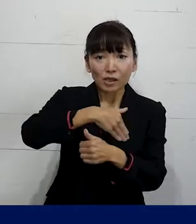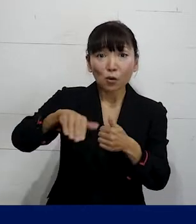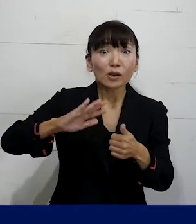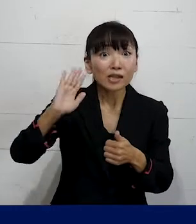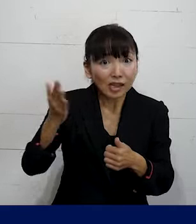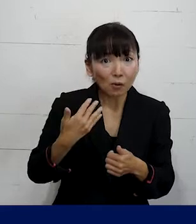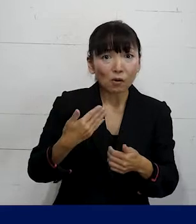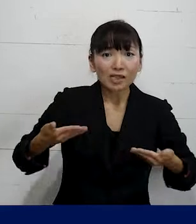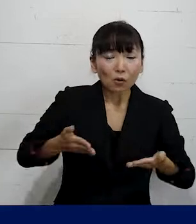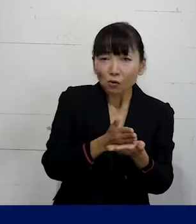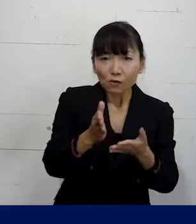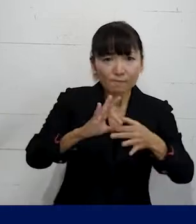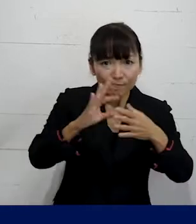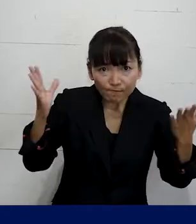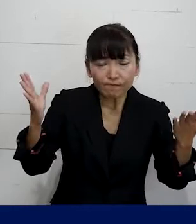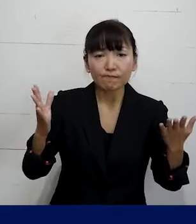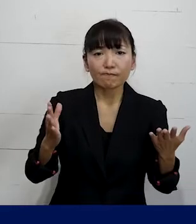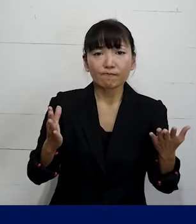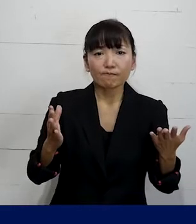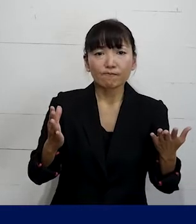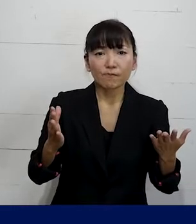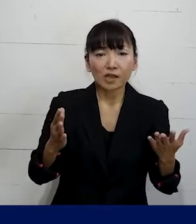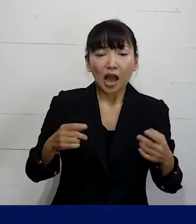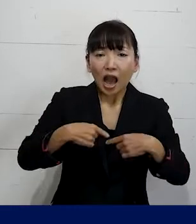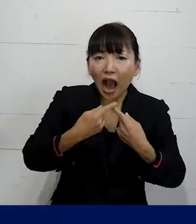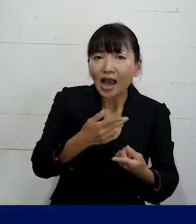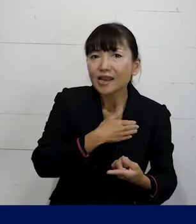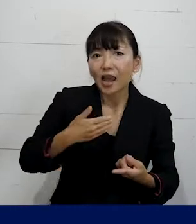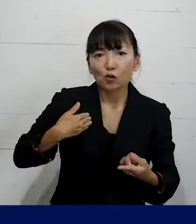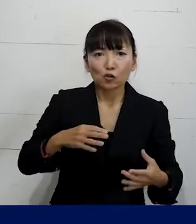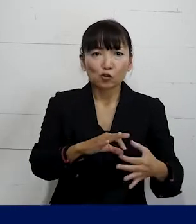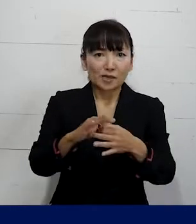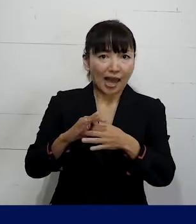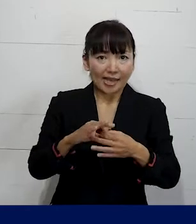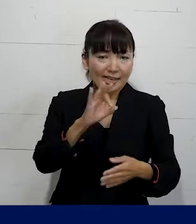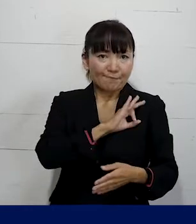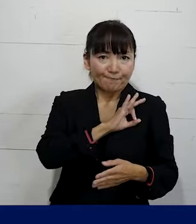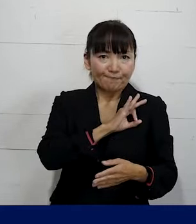どんな働き方をしている人でも 加入をして組合員になれば